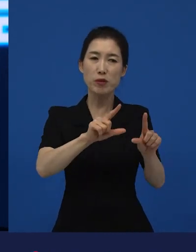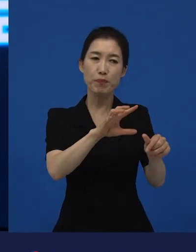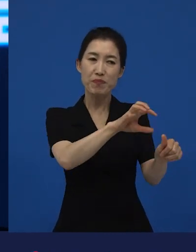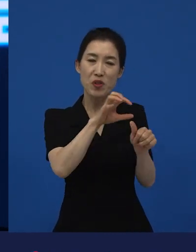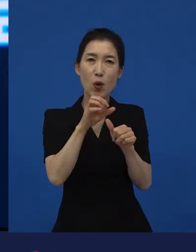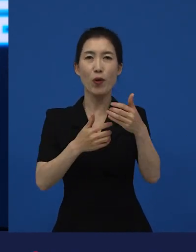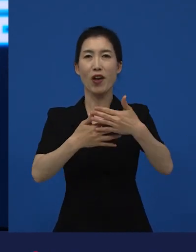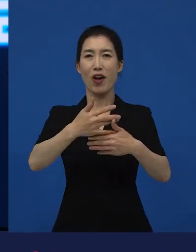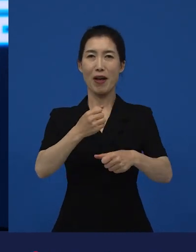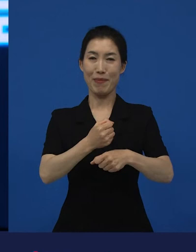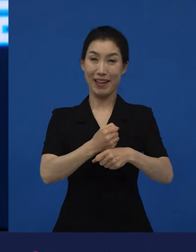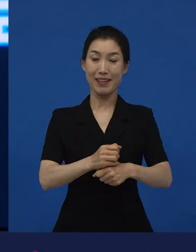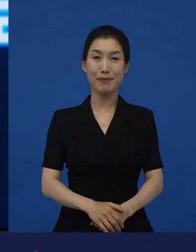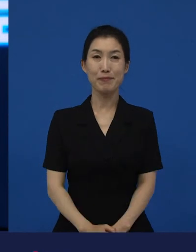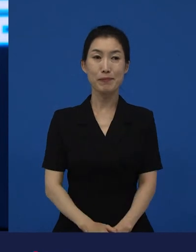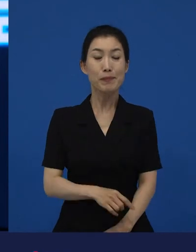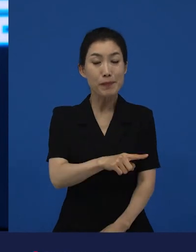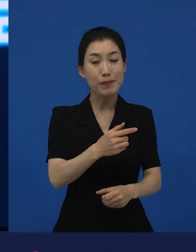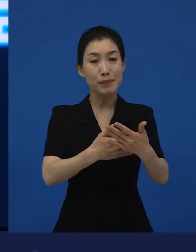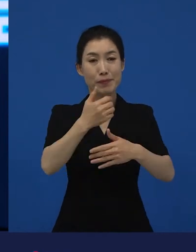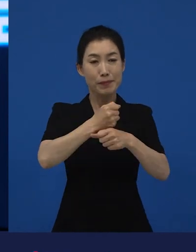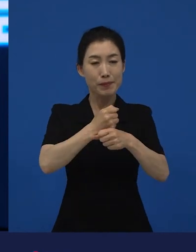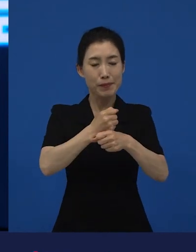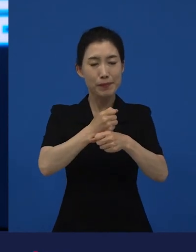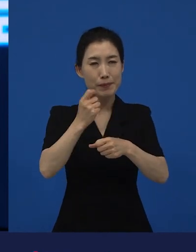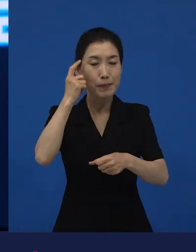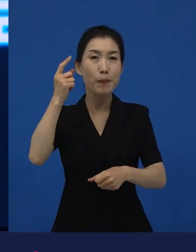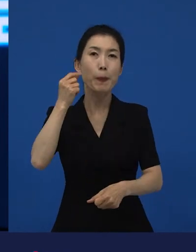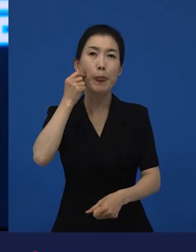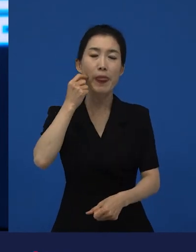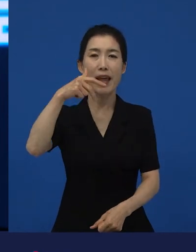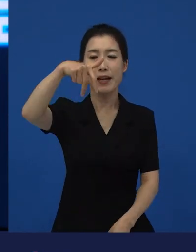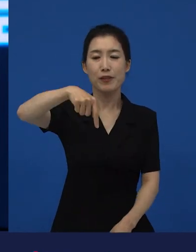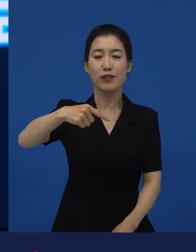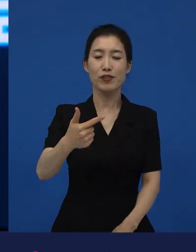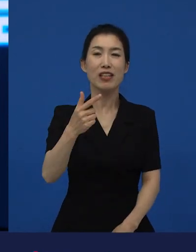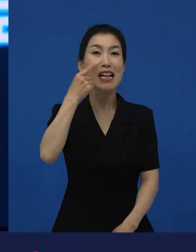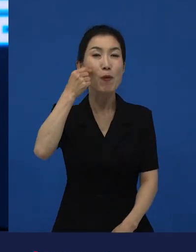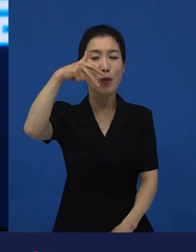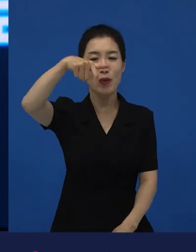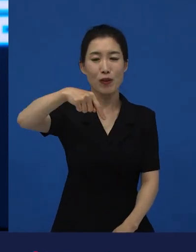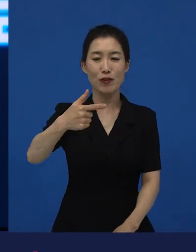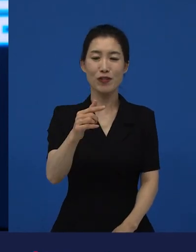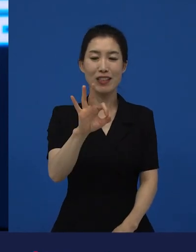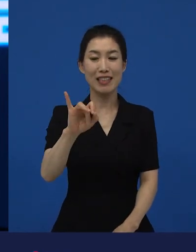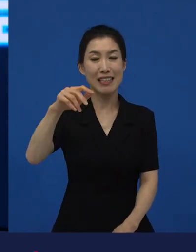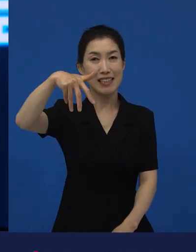영화감독인 일본의 준이치 감독이